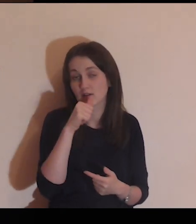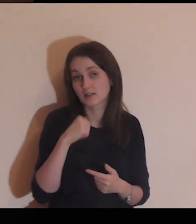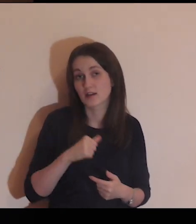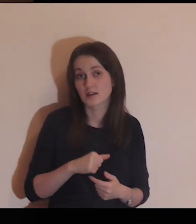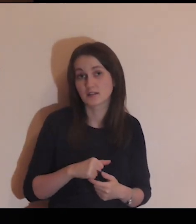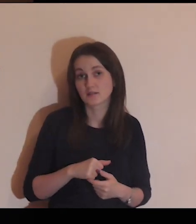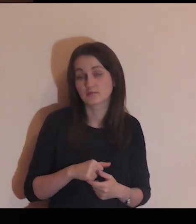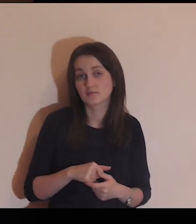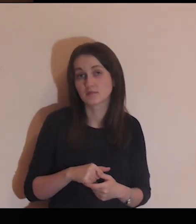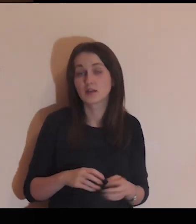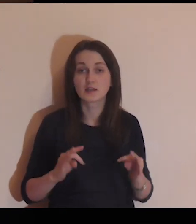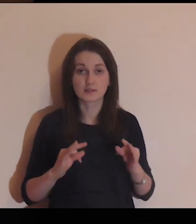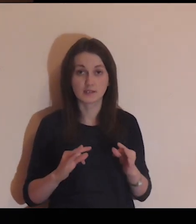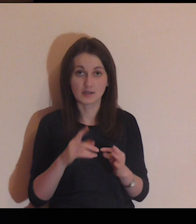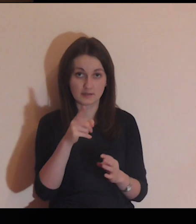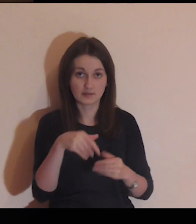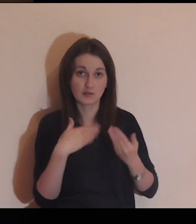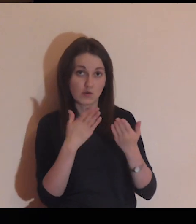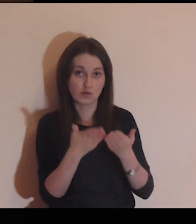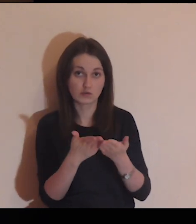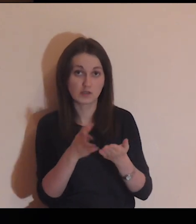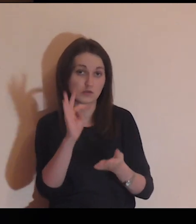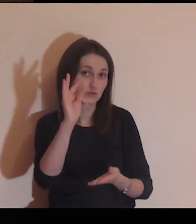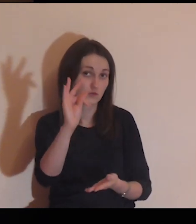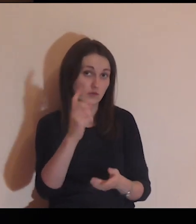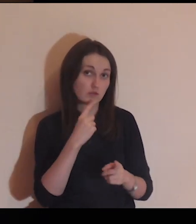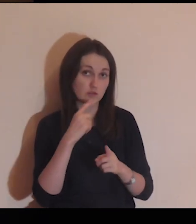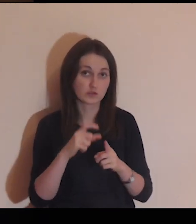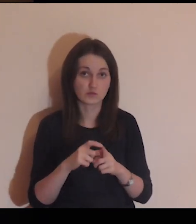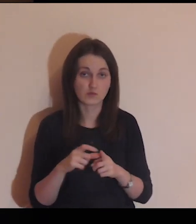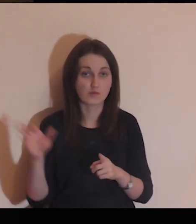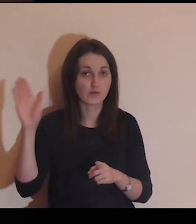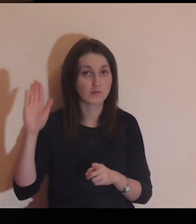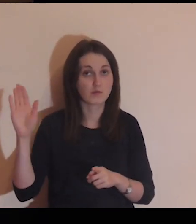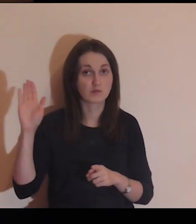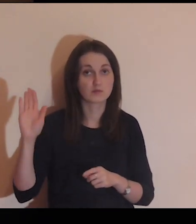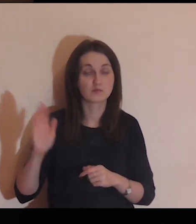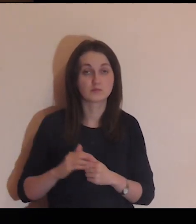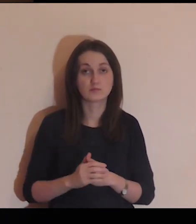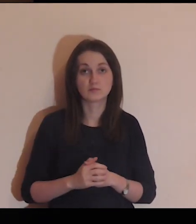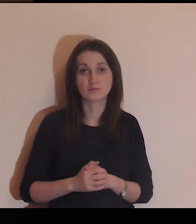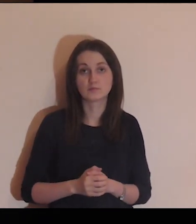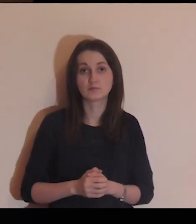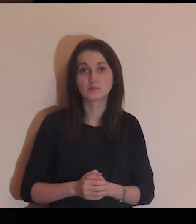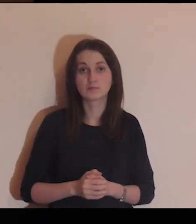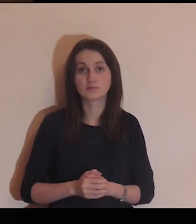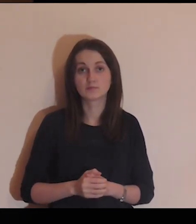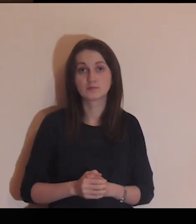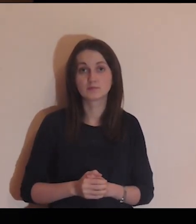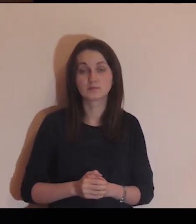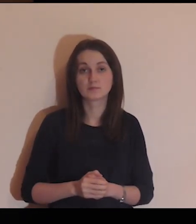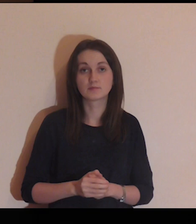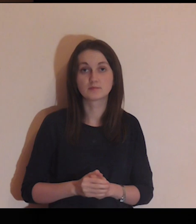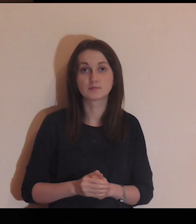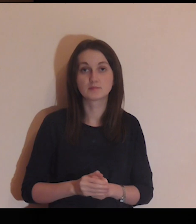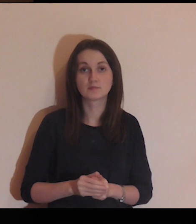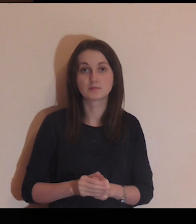Powierz się teraz Bogu w swoich słowach.